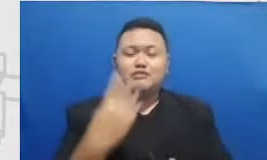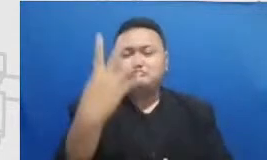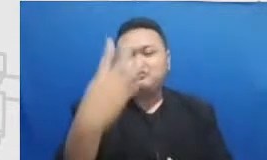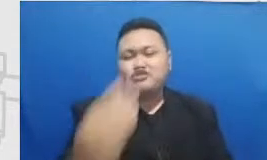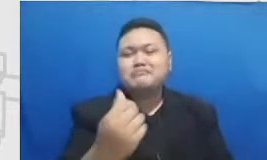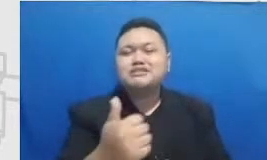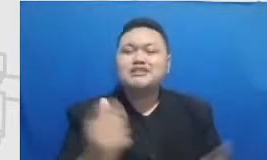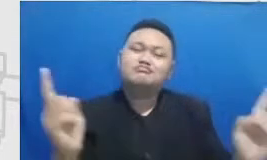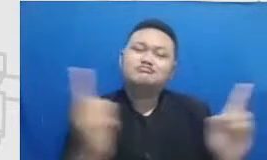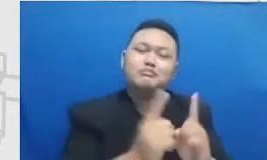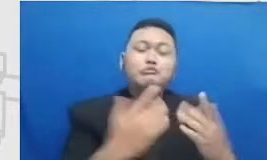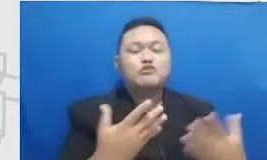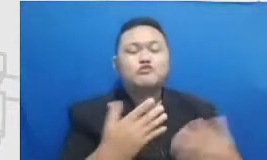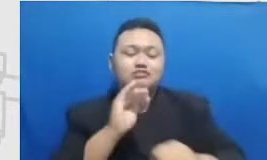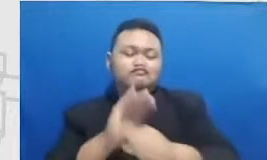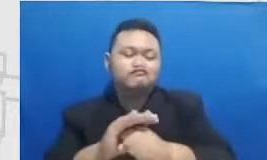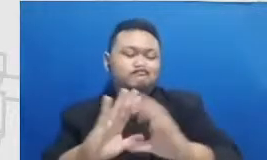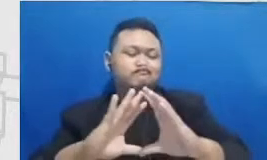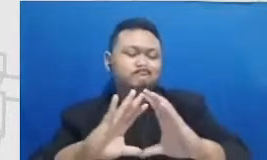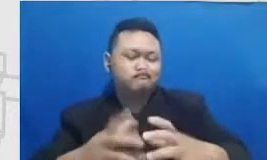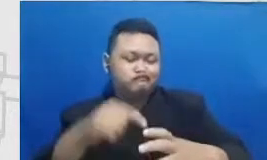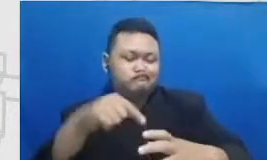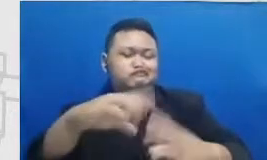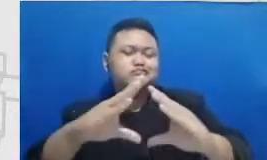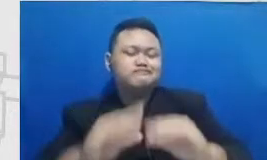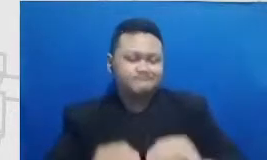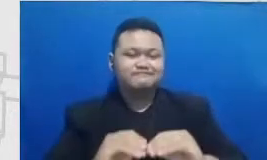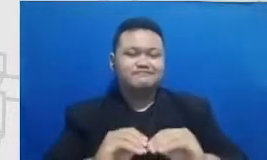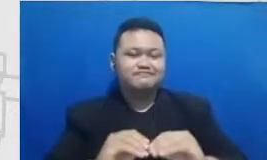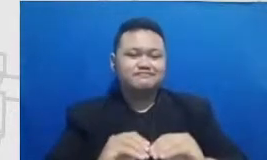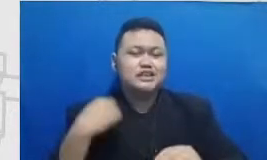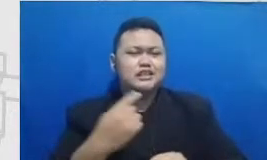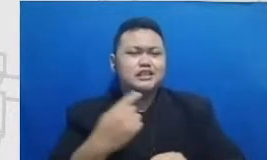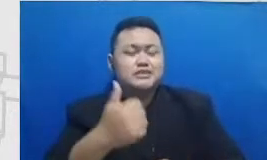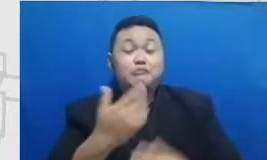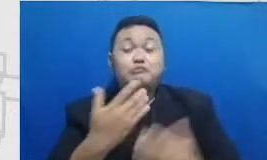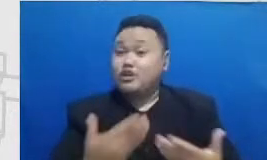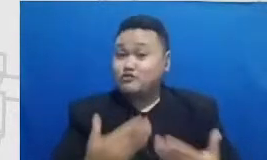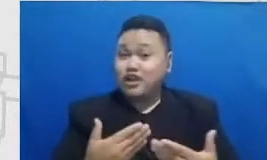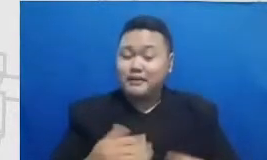kelar supaya bisa sila turahmi lam dan supaya pelatihan para gurunya juga hanya online belum